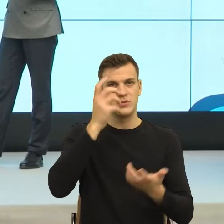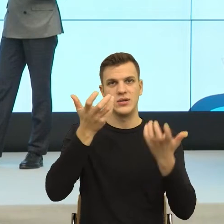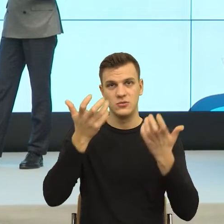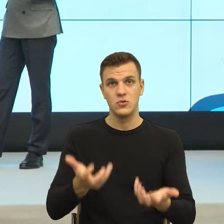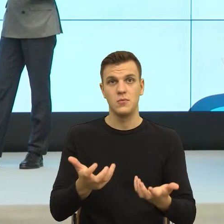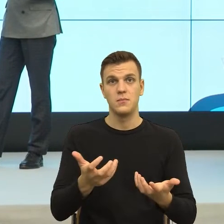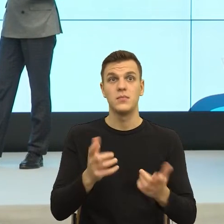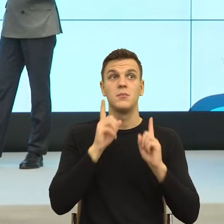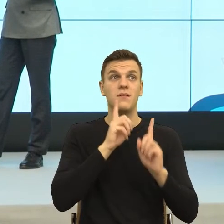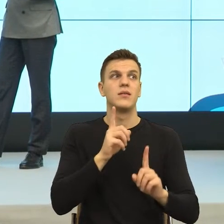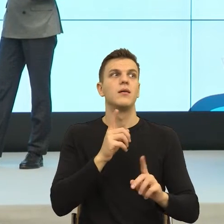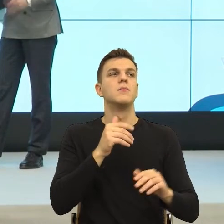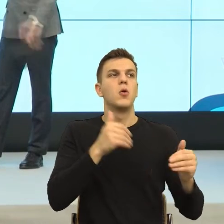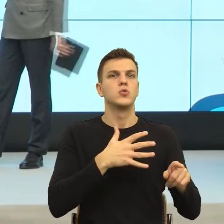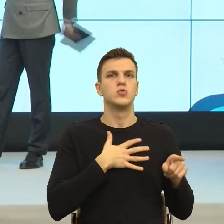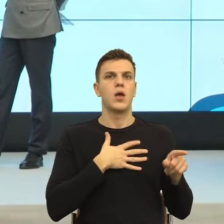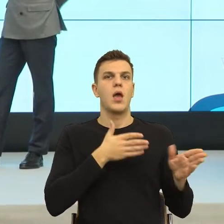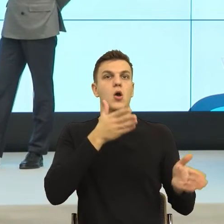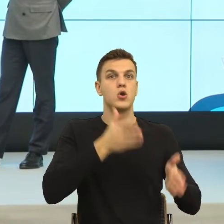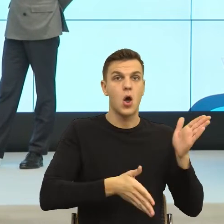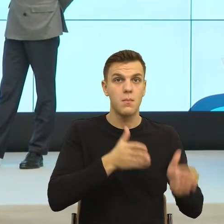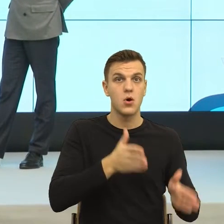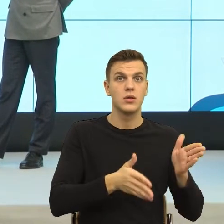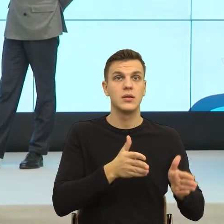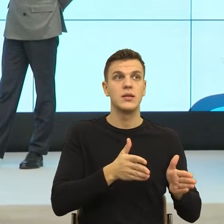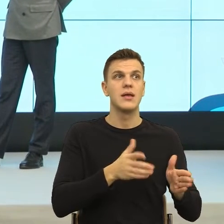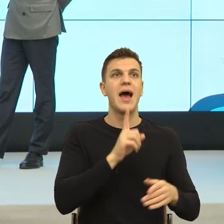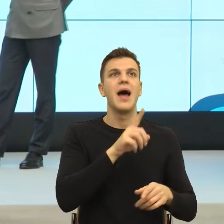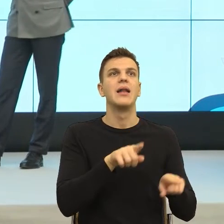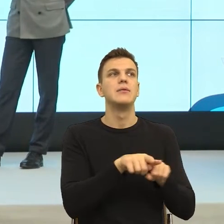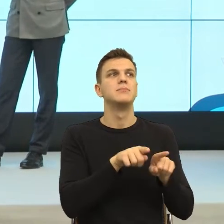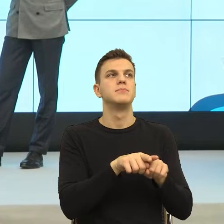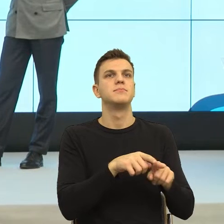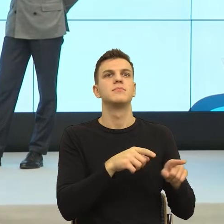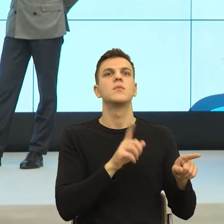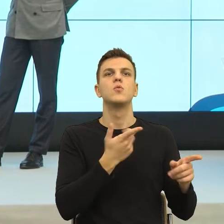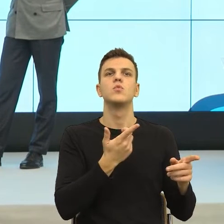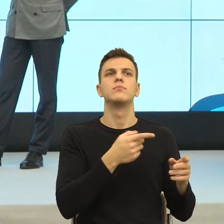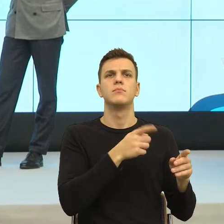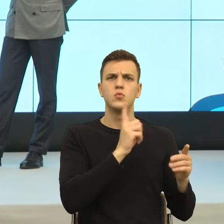robot, to wiecie, to nagle się robi za blisko. Natomiast tak sobie myślę, że oczywiście troszkę